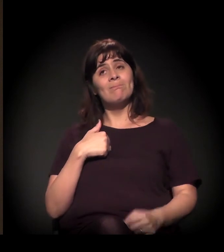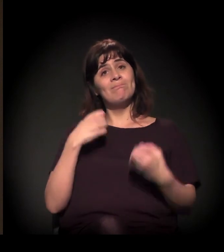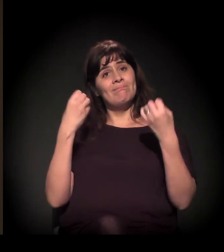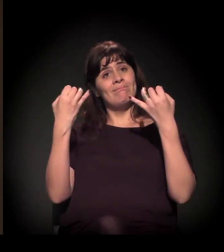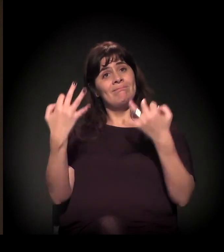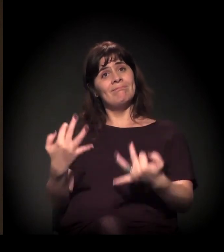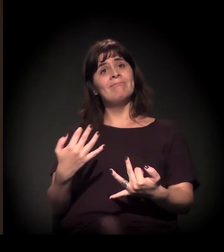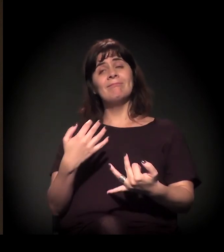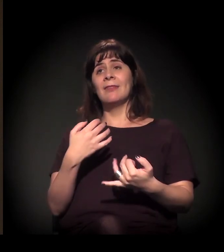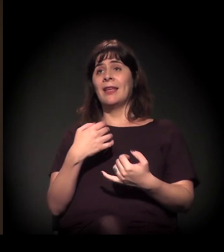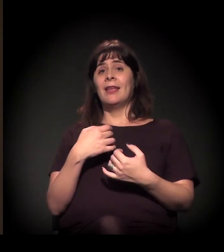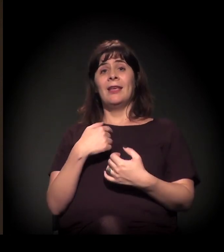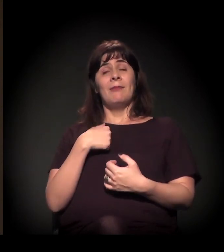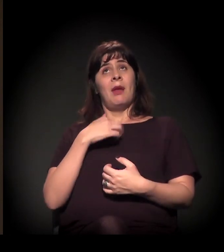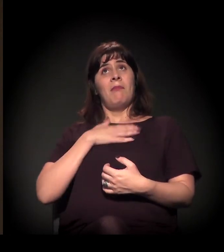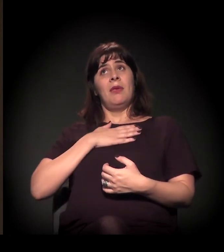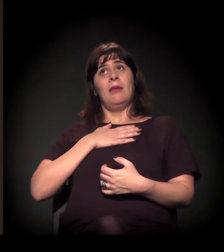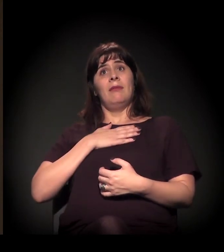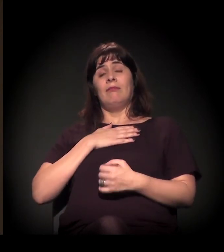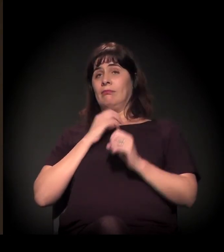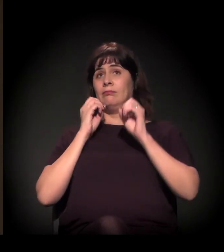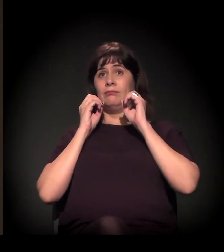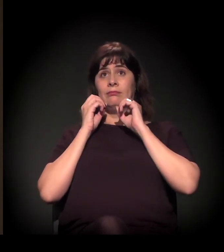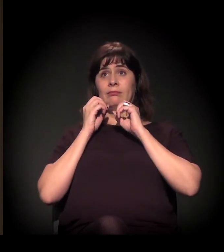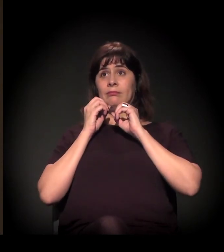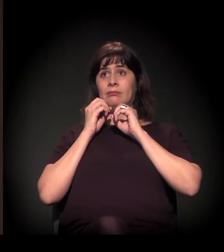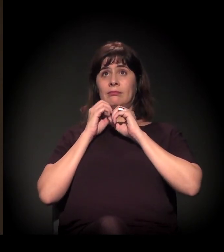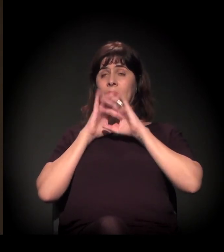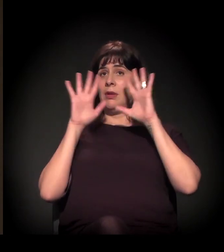ficou muito clara a questão de visibilidade.